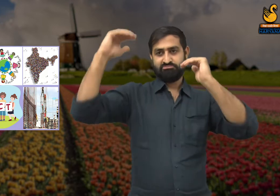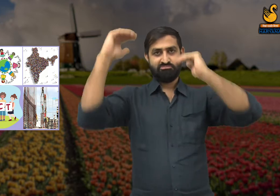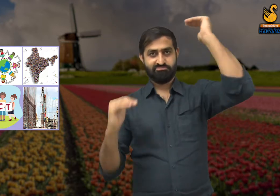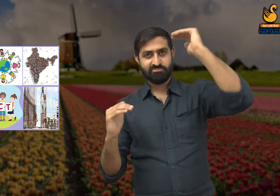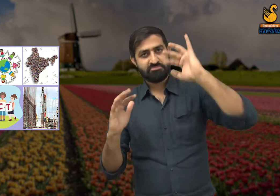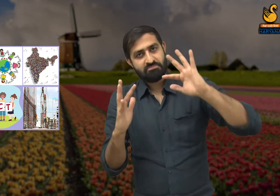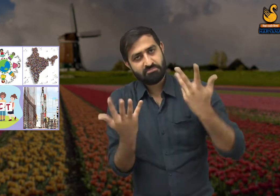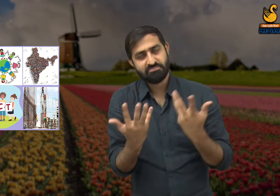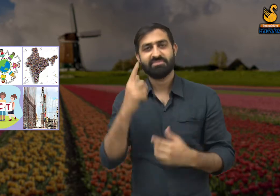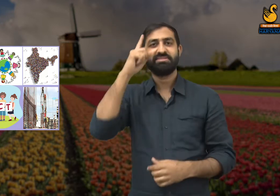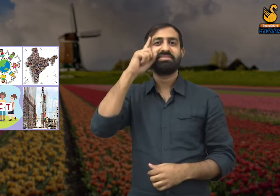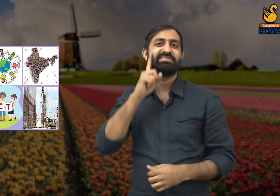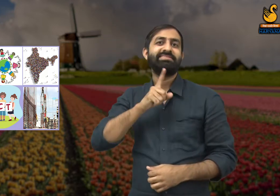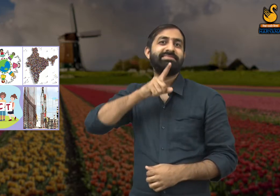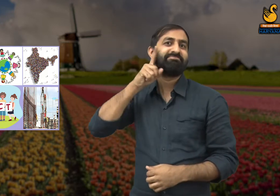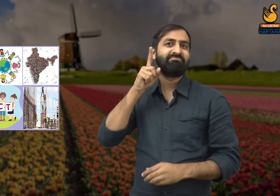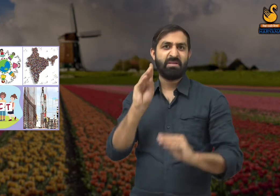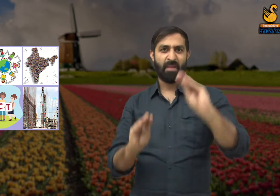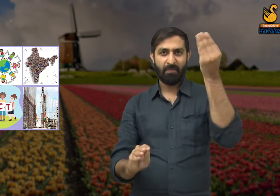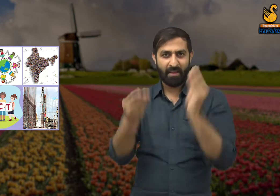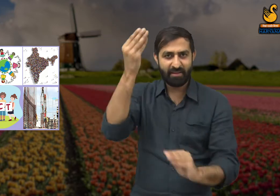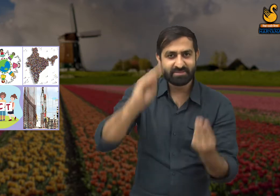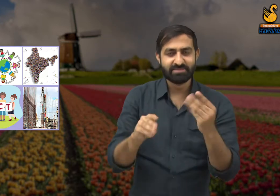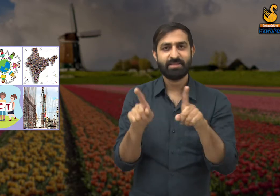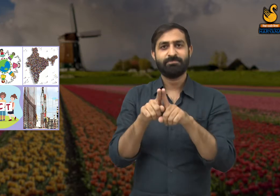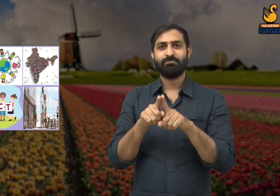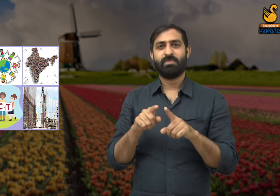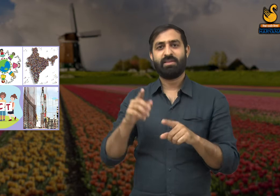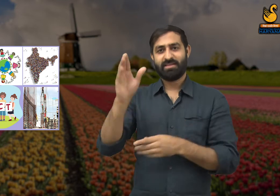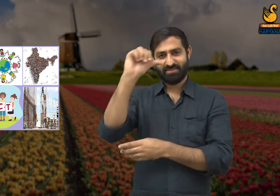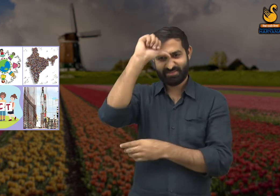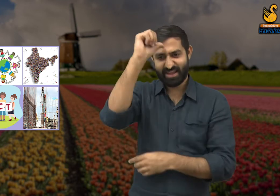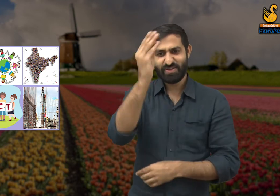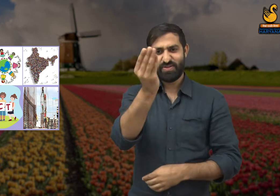हम देखते हैं कि समाज के लोगों में एक दूसरे के प्रति भेदभाव की भावनाएं हैं.